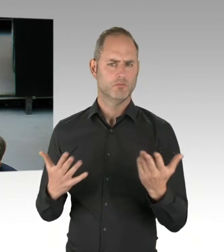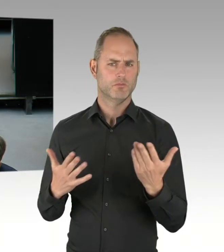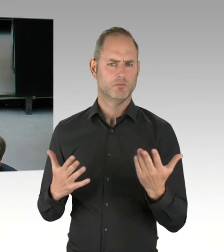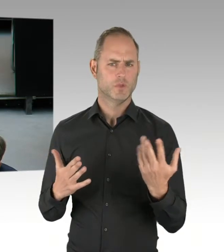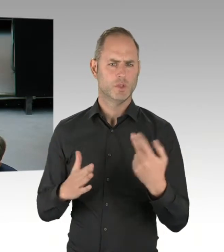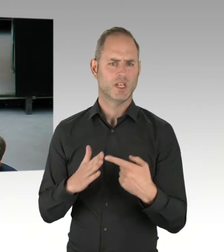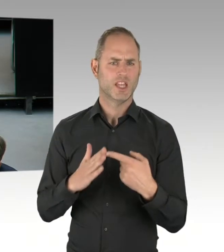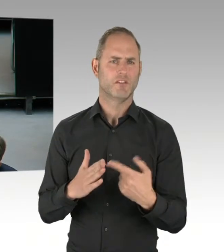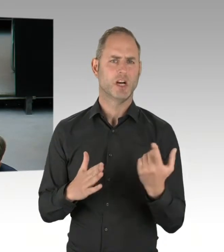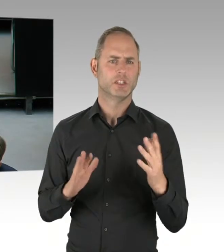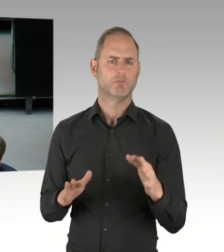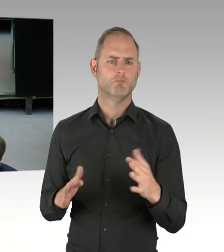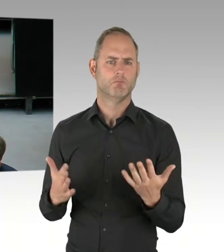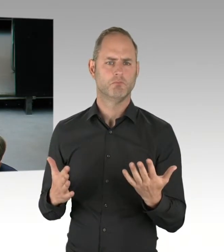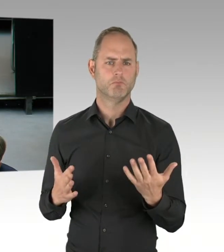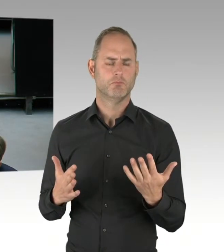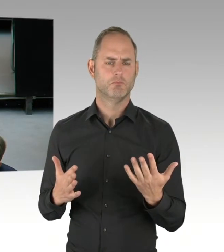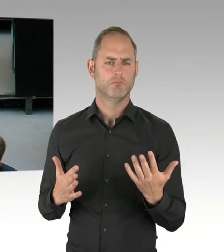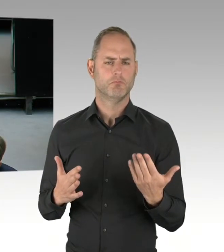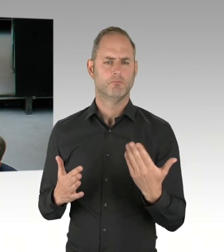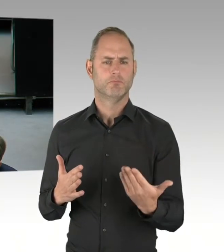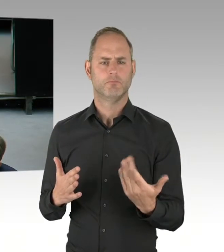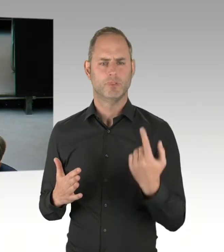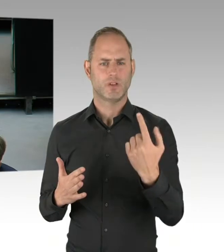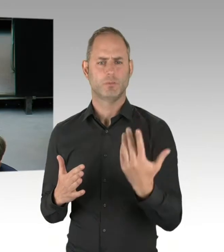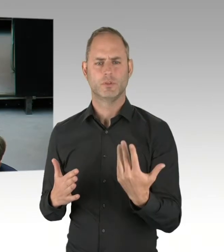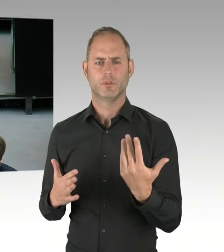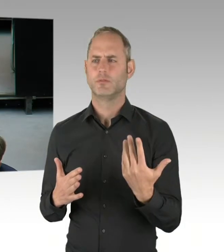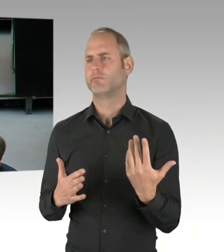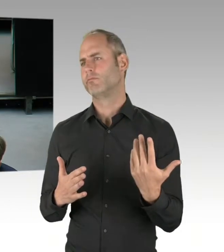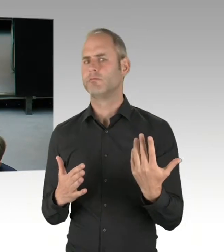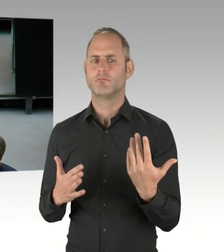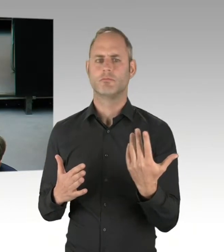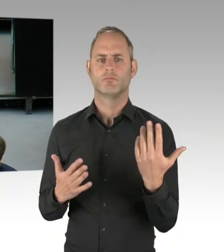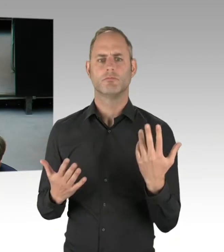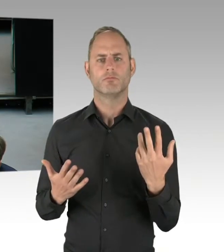endlich mal seine Grenzen aufzuzeigen?